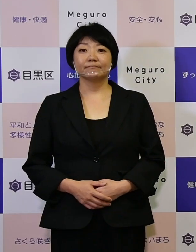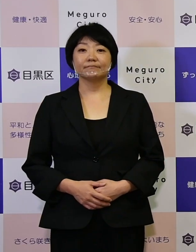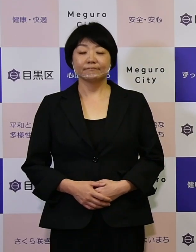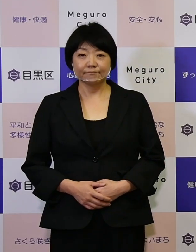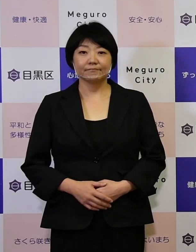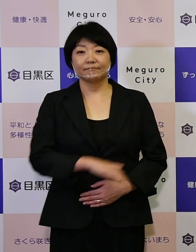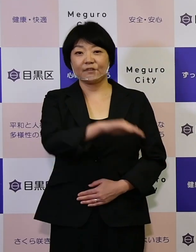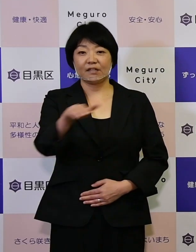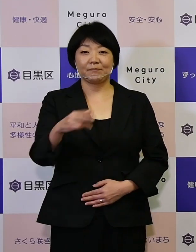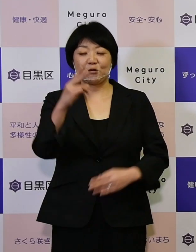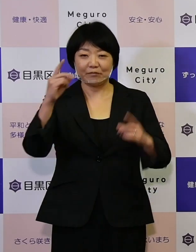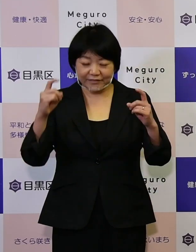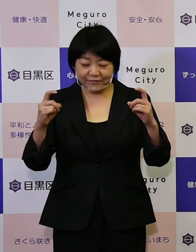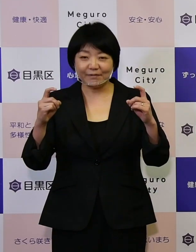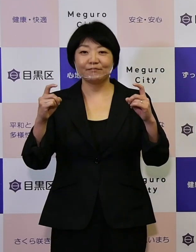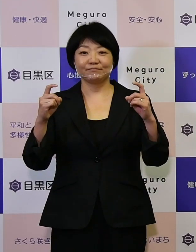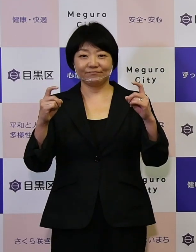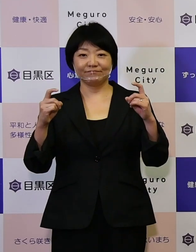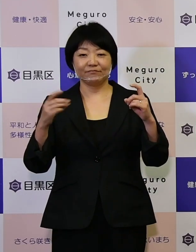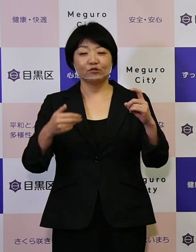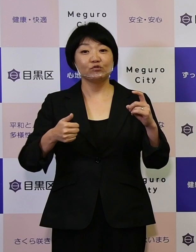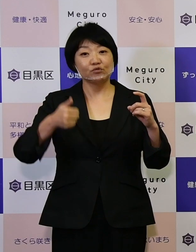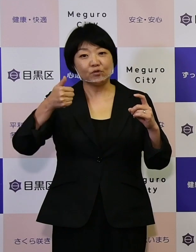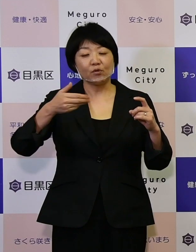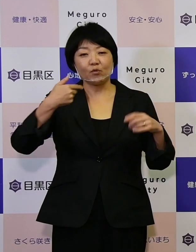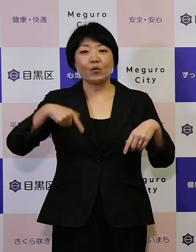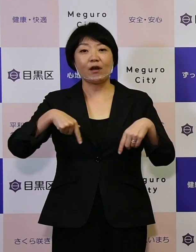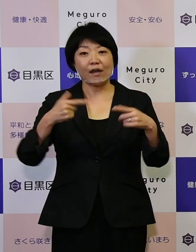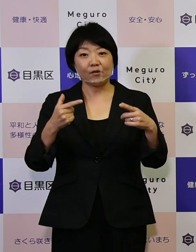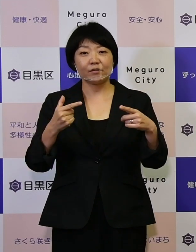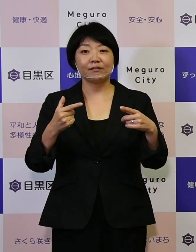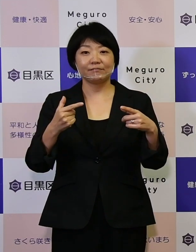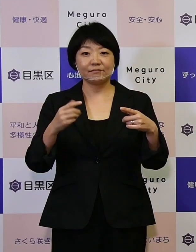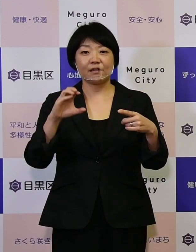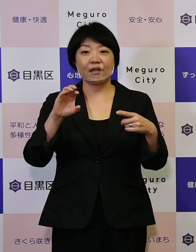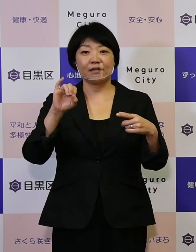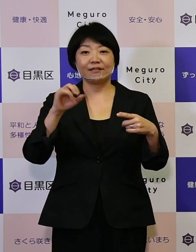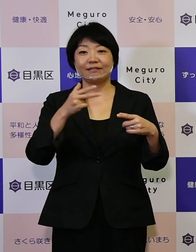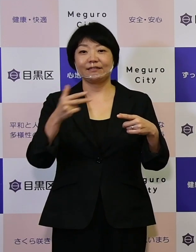皆さんこんにちは、区長の青木英二です。